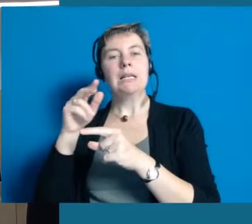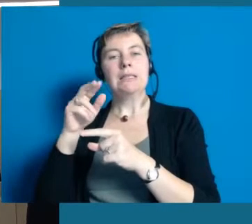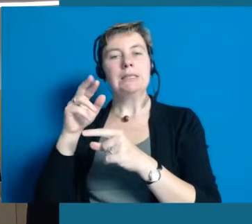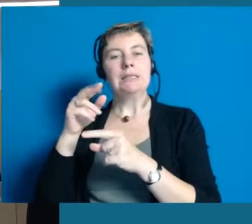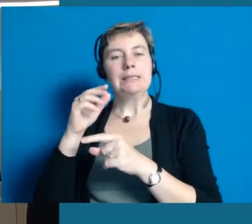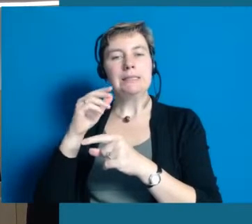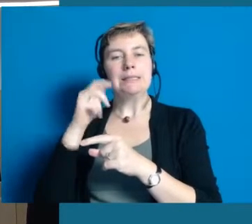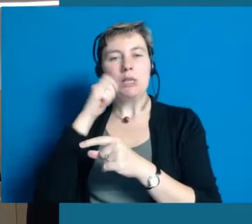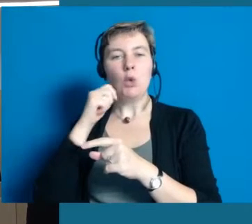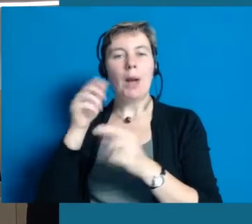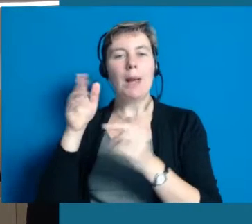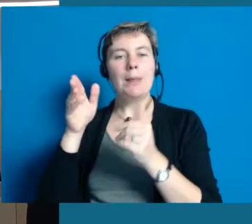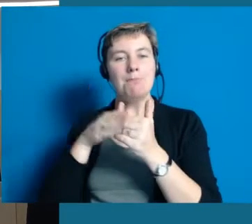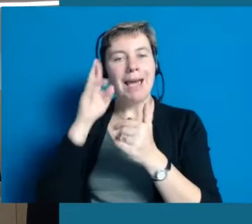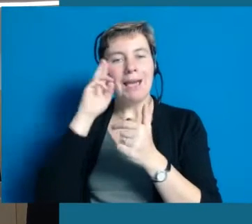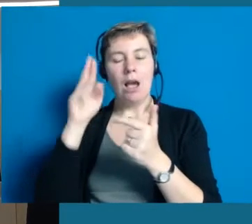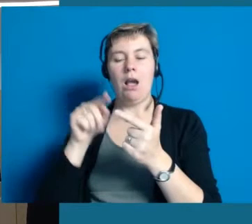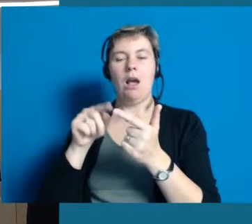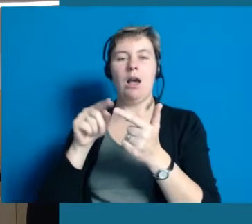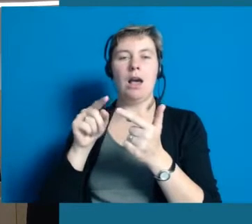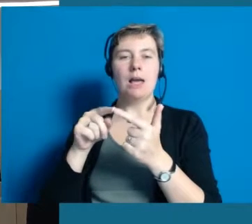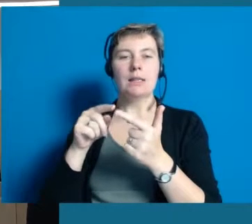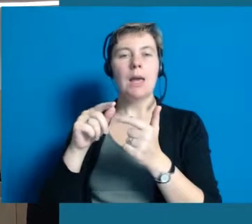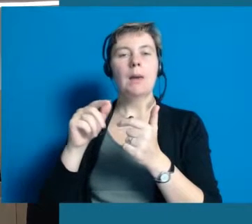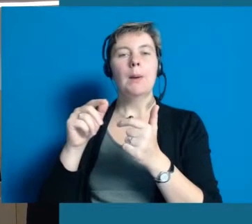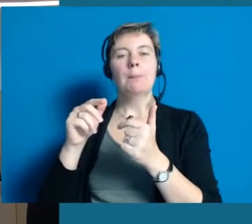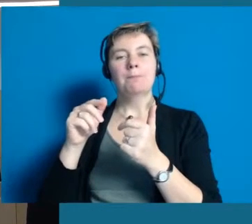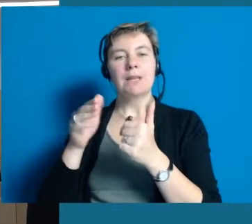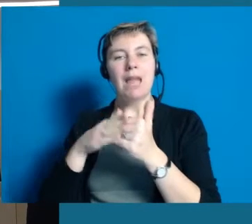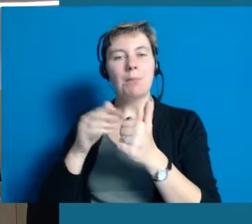Wir brauchen junge und alte Menschen, behinderte und nicht-behinderte,